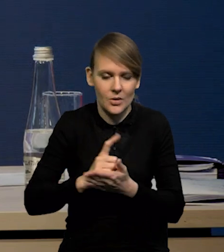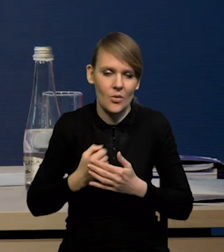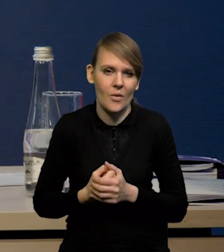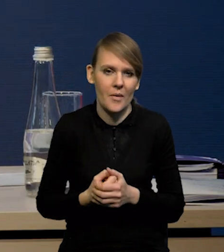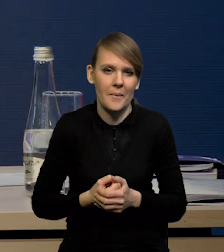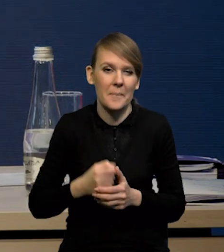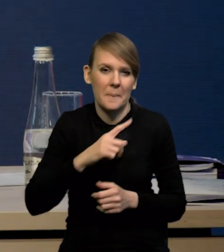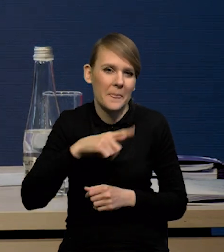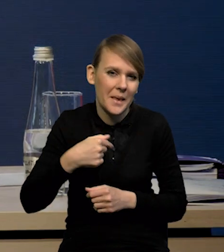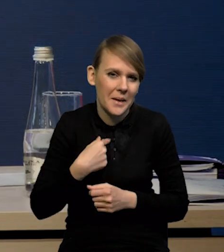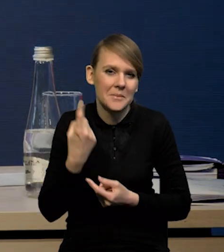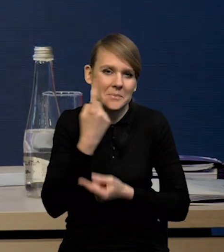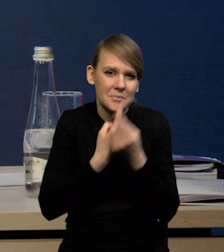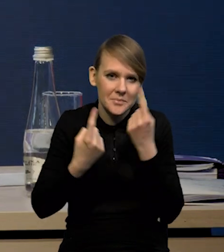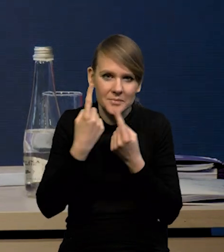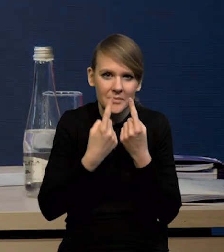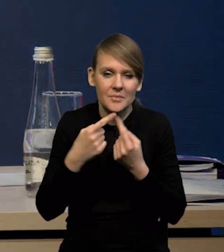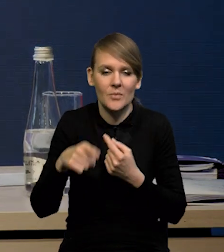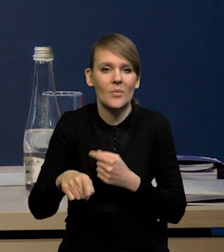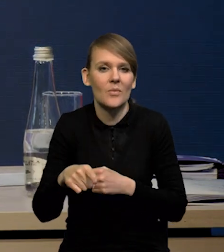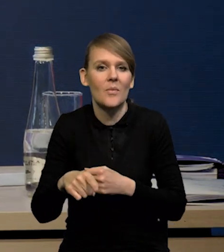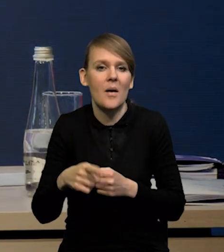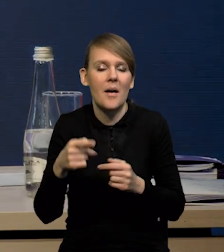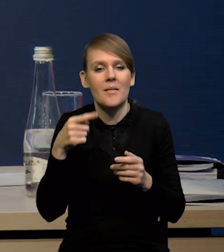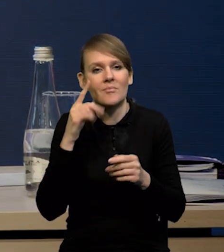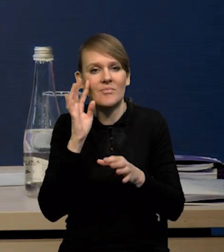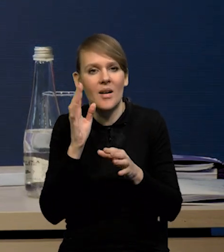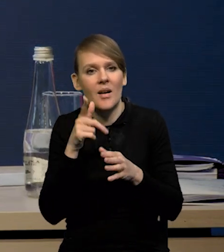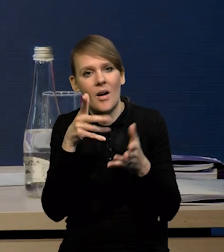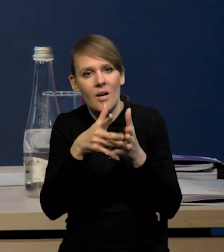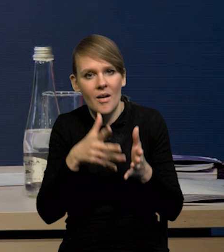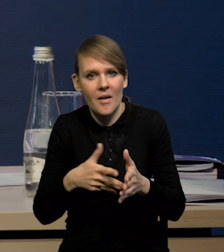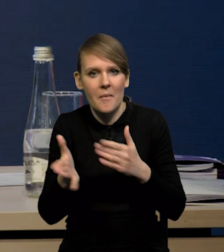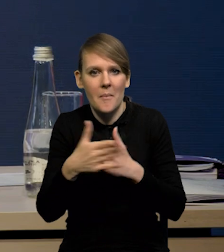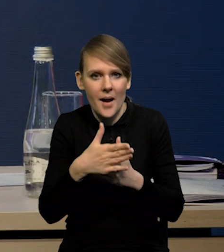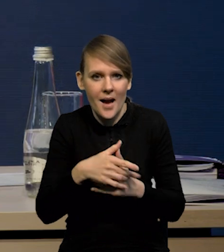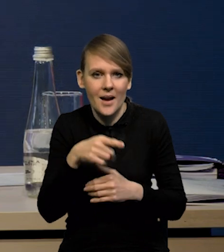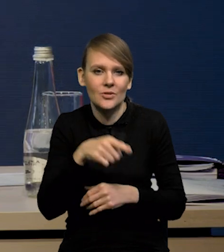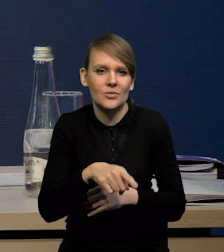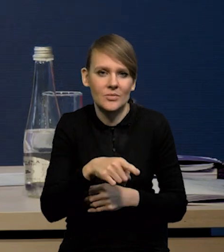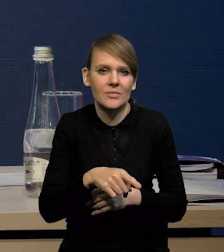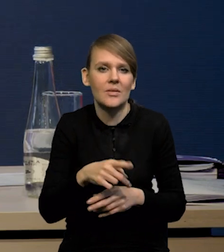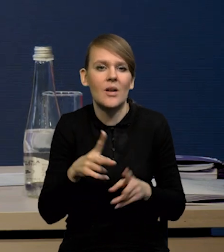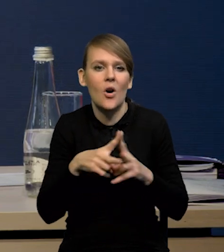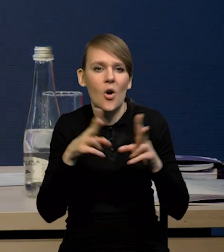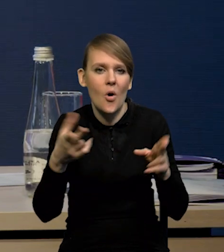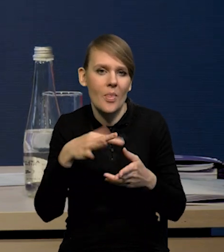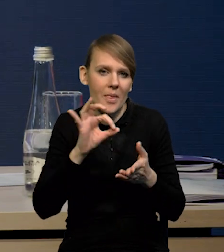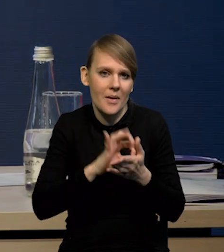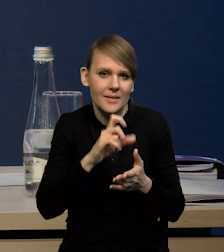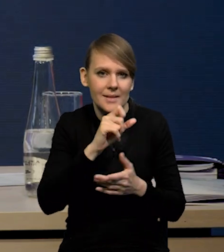Zakładamy czy uznaliśmy, że w projekcji marcowej mamy zbliżony do symetrycznego rozkład niepewności, jeśli chodzi o inflację CPI,